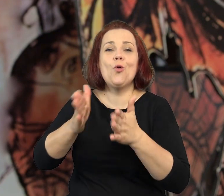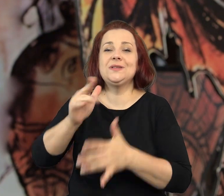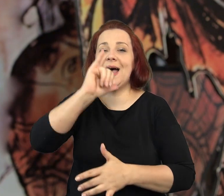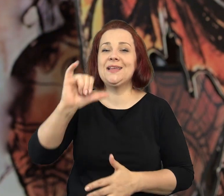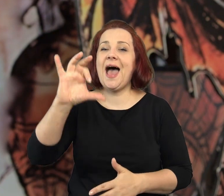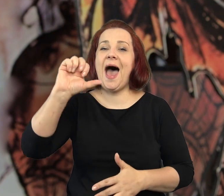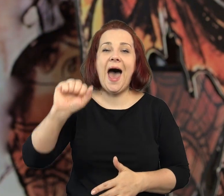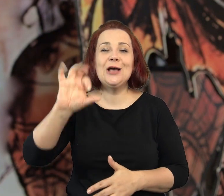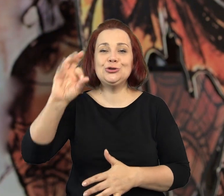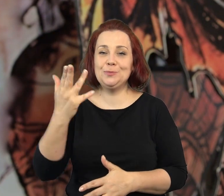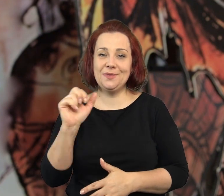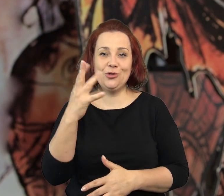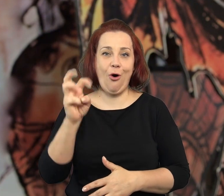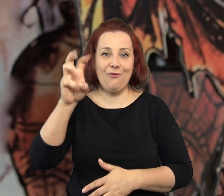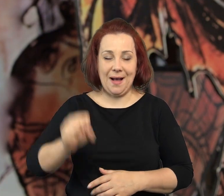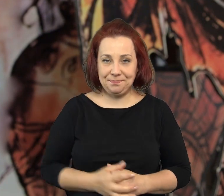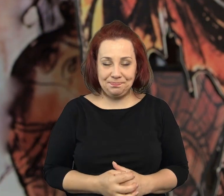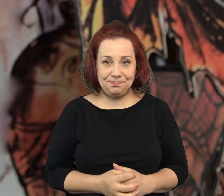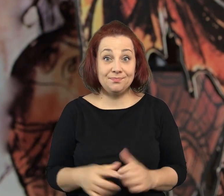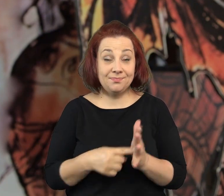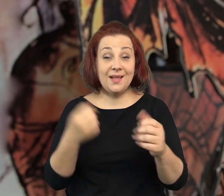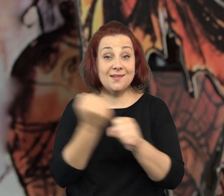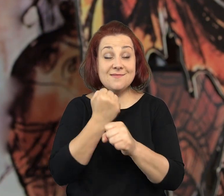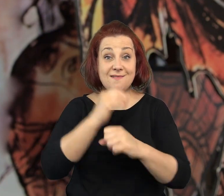Ta ulica Stalowa nazywa się ulicą Jaśminową w mojej książce.